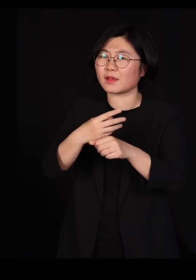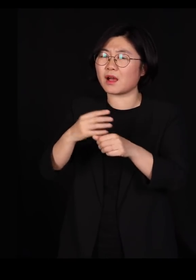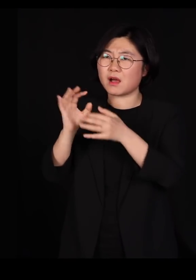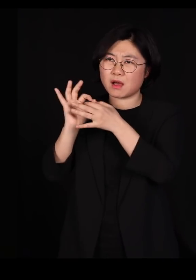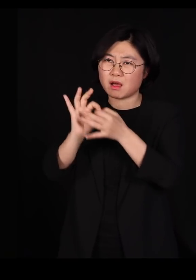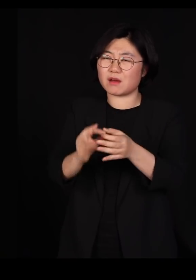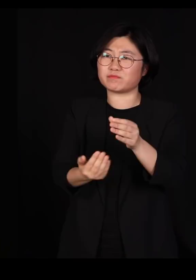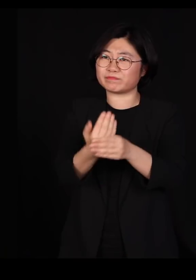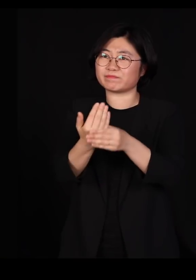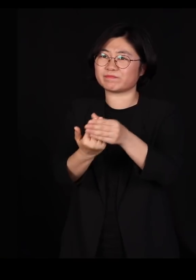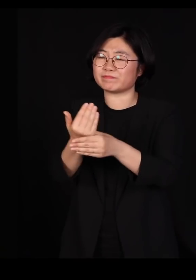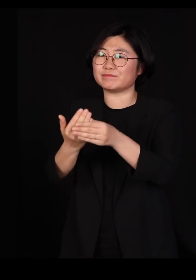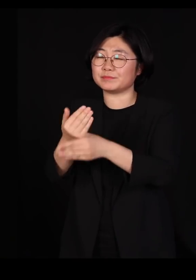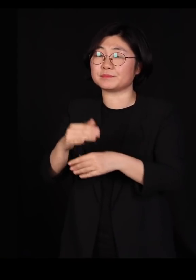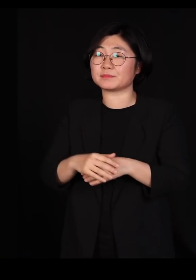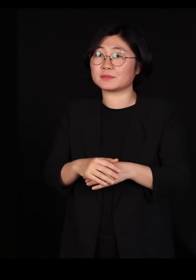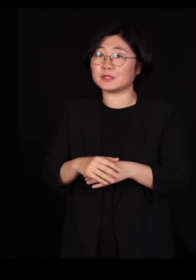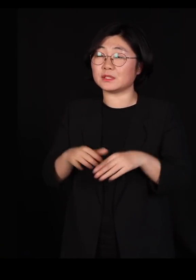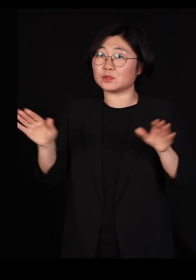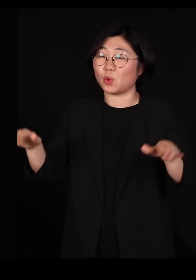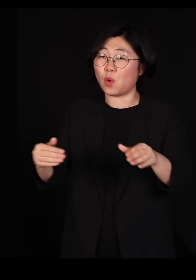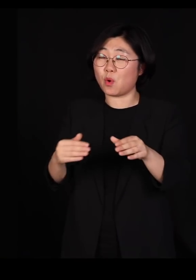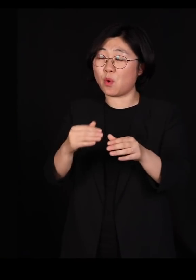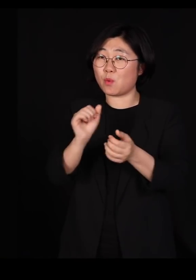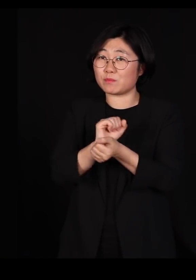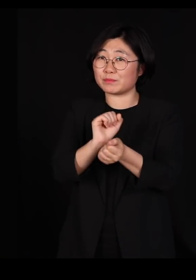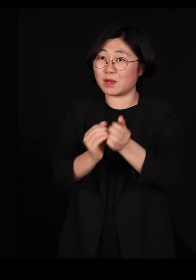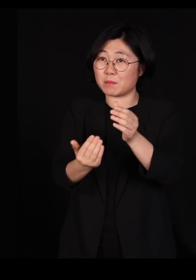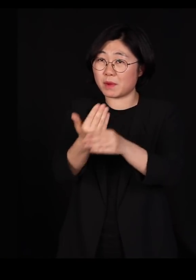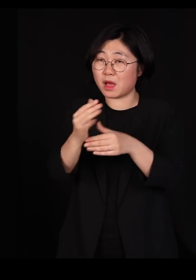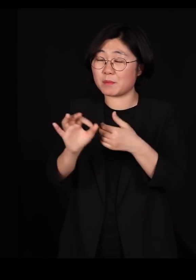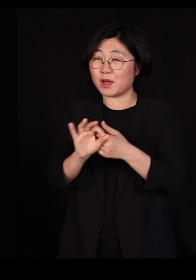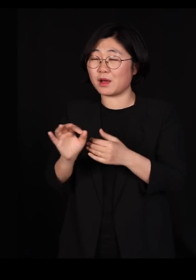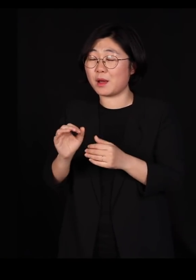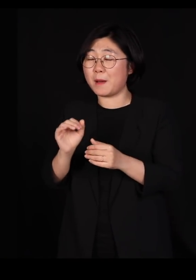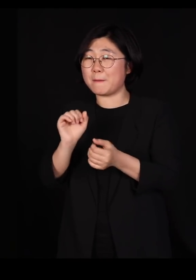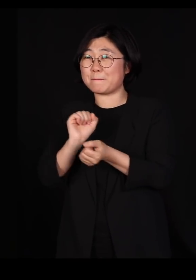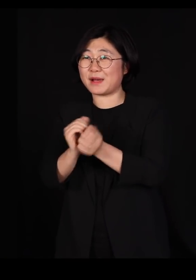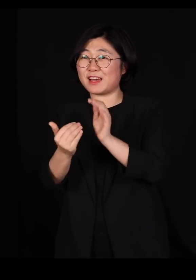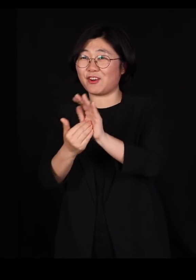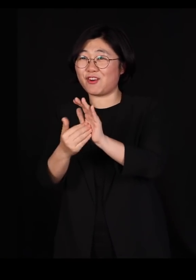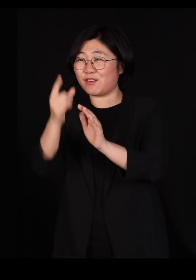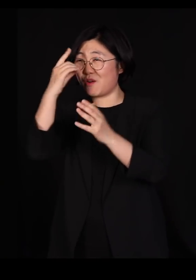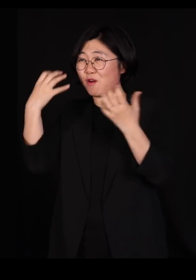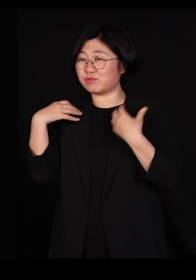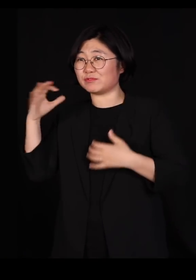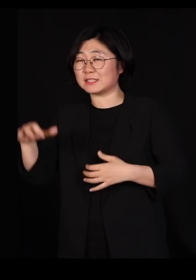조류독감만 일어나면 자꾸 우리 방역당국에서 철새들이 가져다줬다고